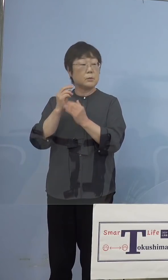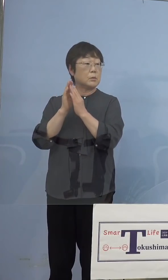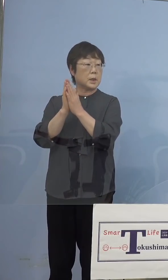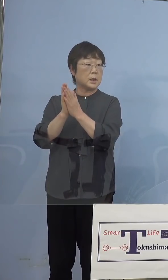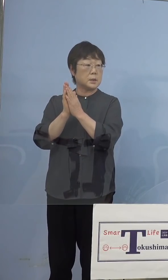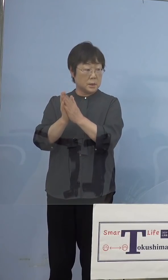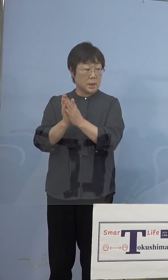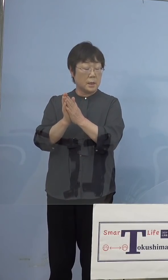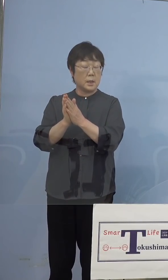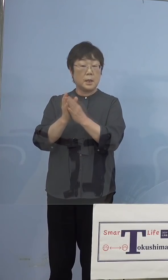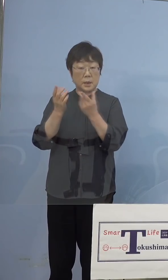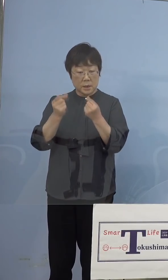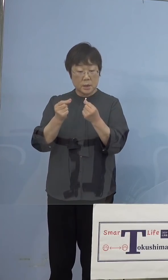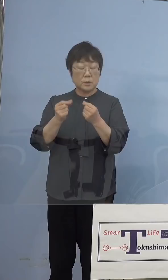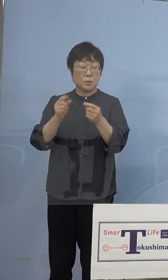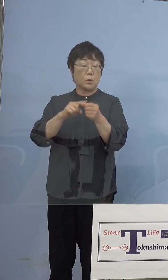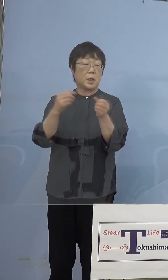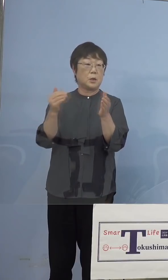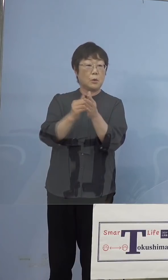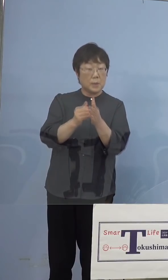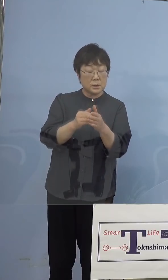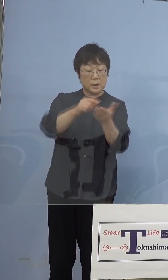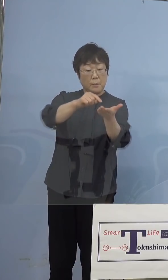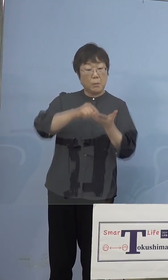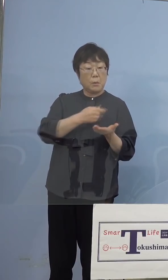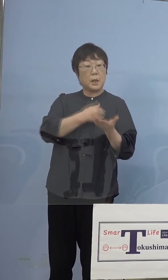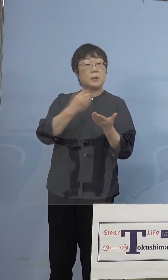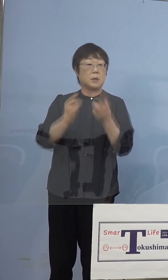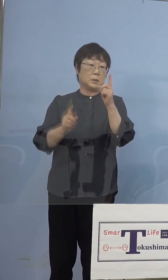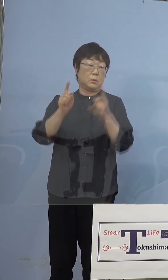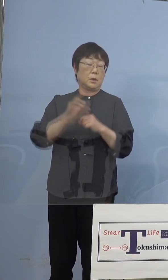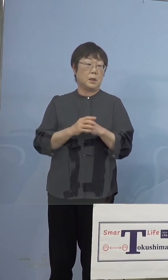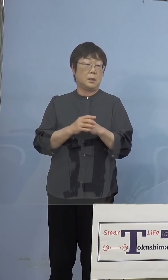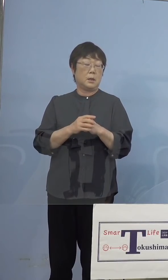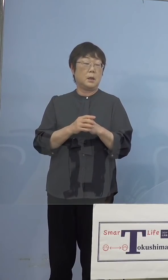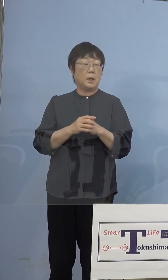入るかどうかと、年度内にですね 現にそれは一部入らなかったということで